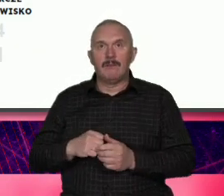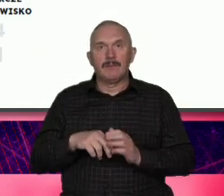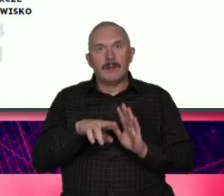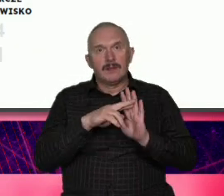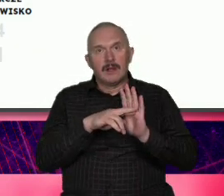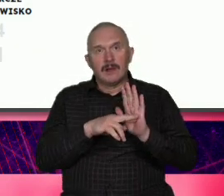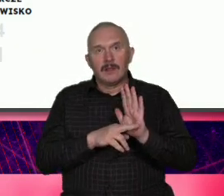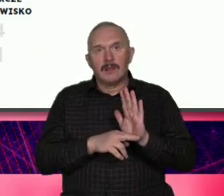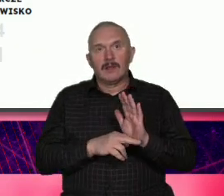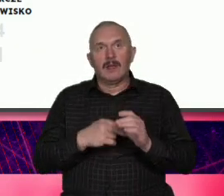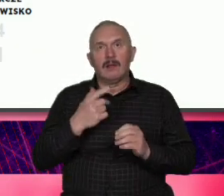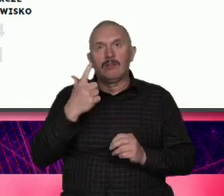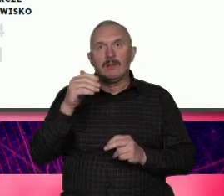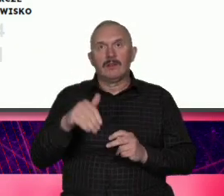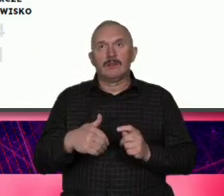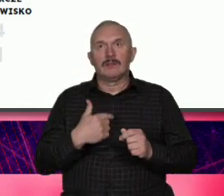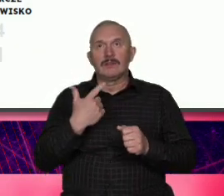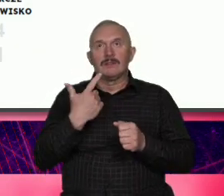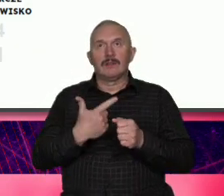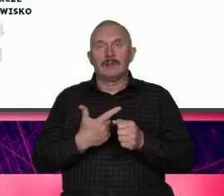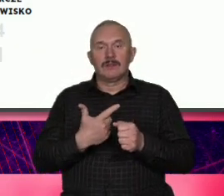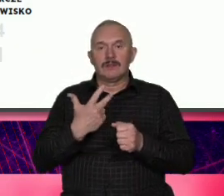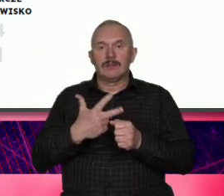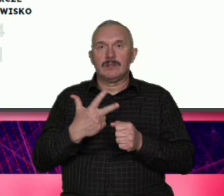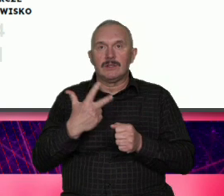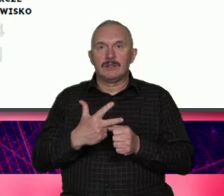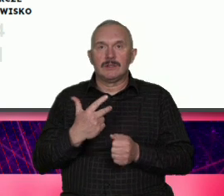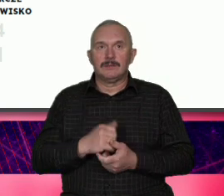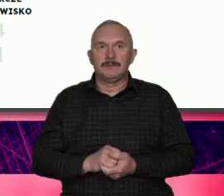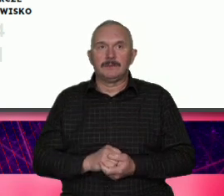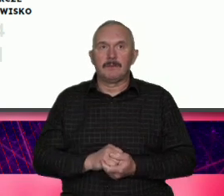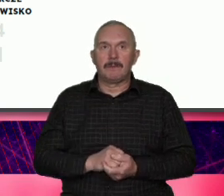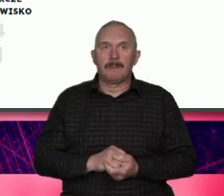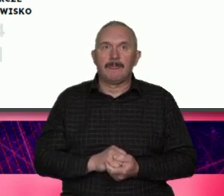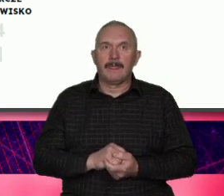2020 2030 to jest strategia rozwoju ale też